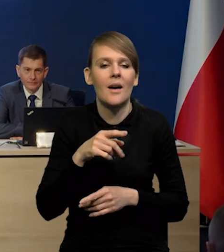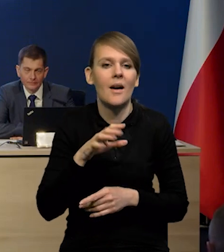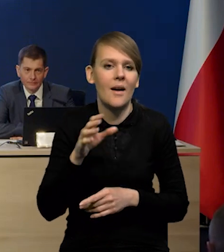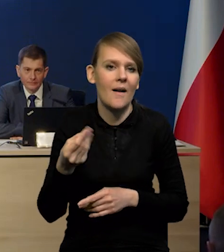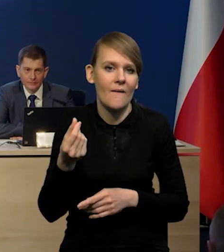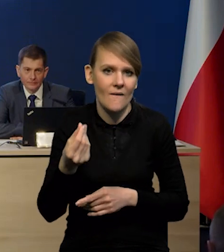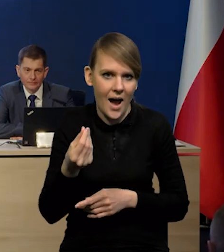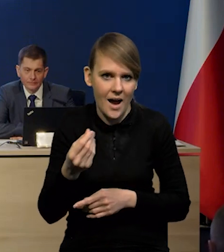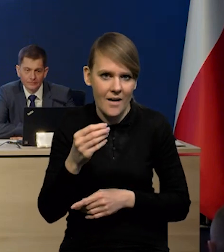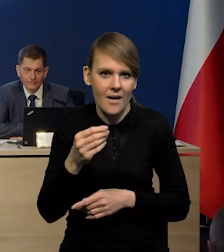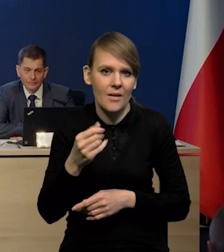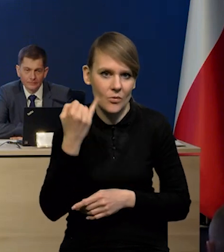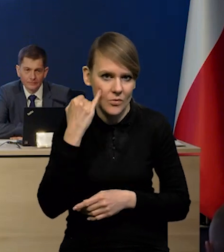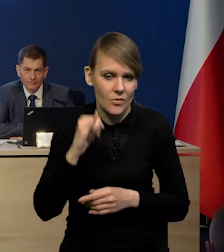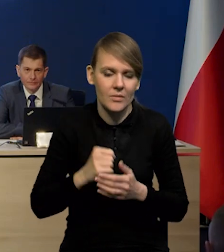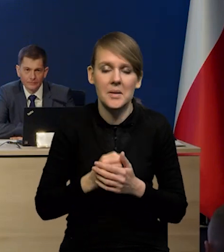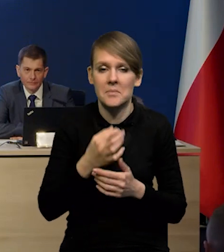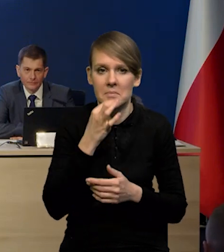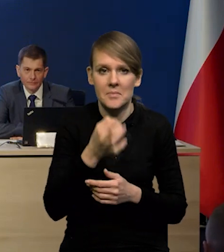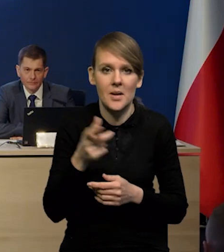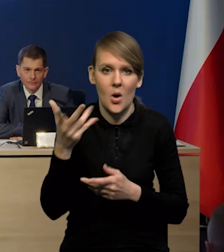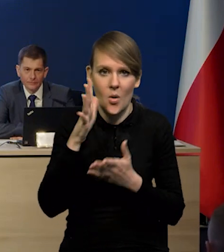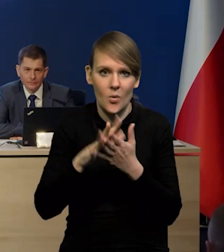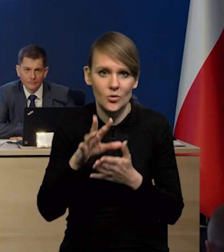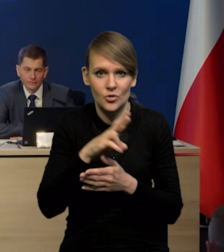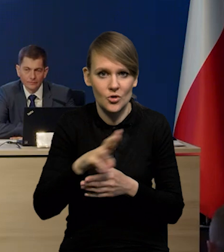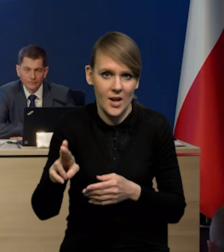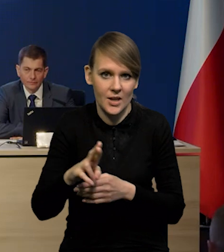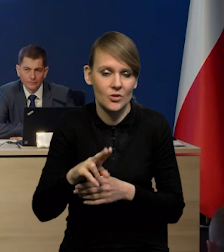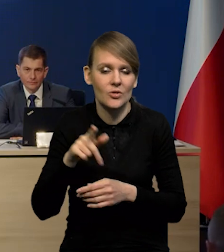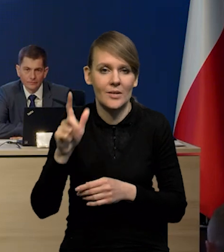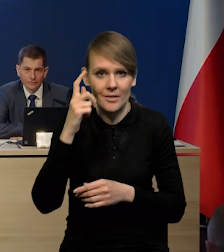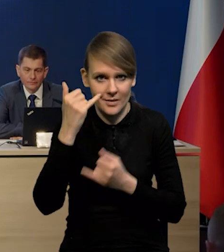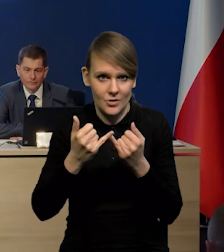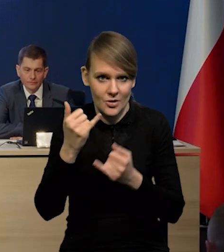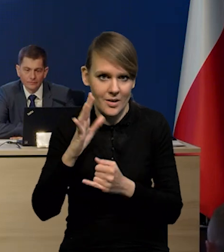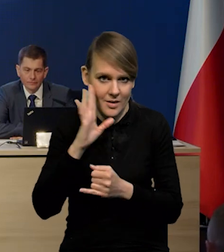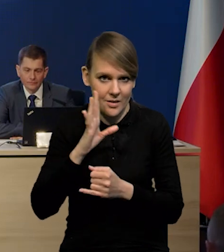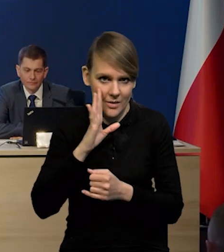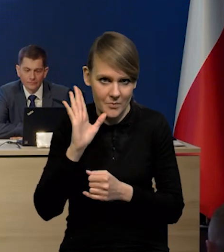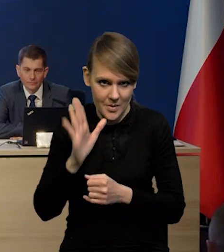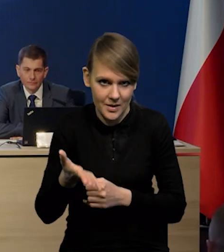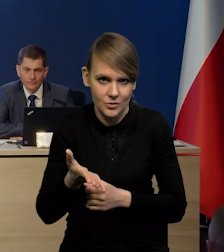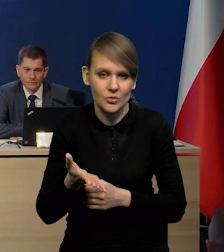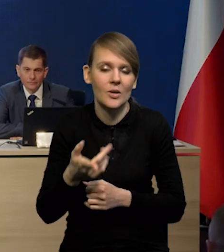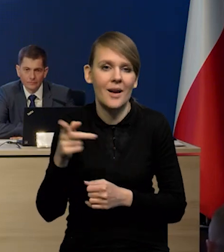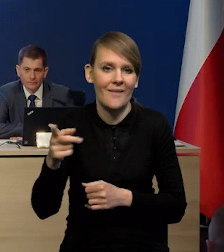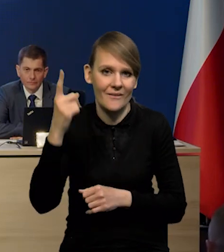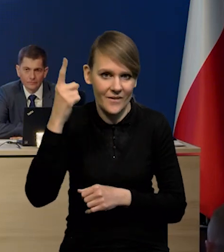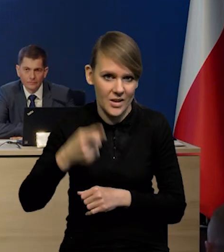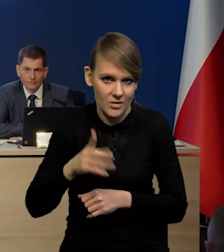Zakładając, że opinia rzecznika generalnego zostanie podtrzymana w ostatecznym wyroku.